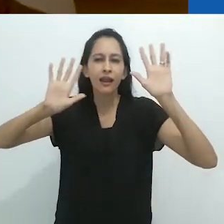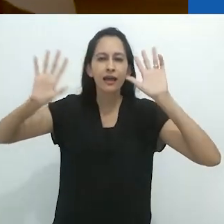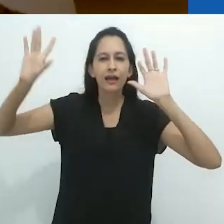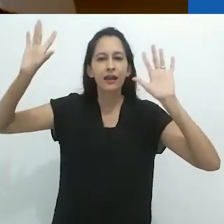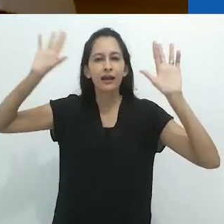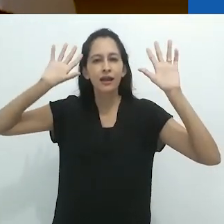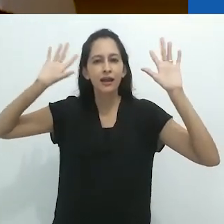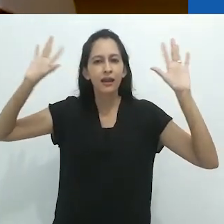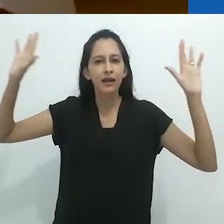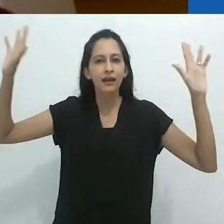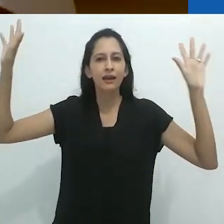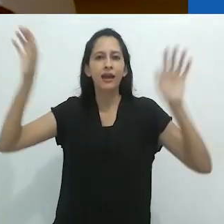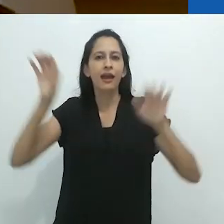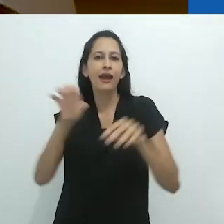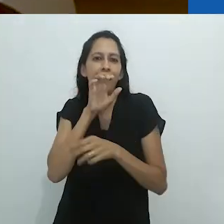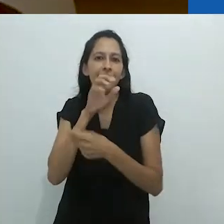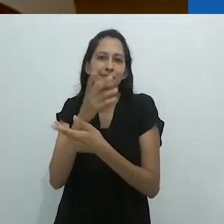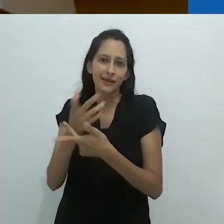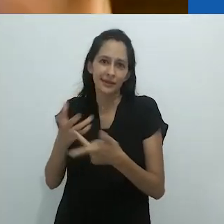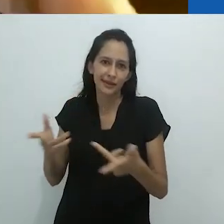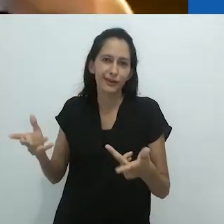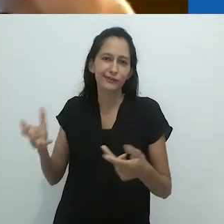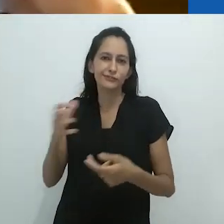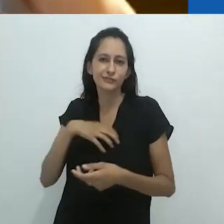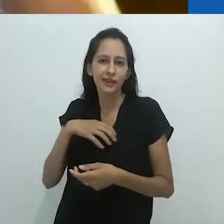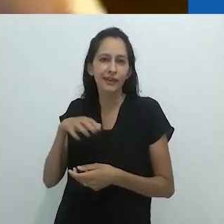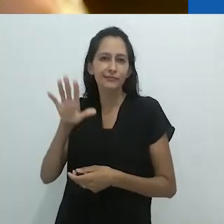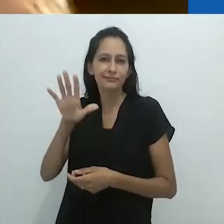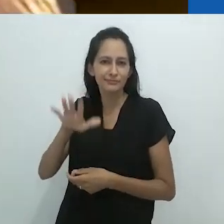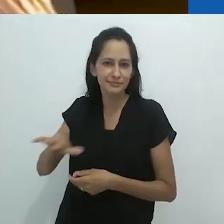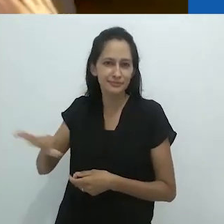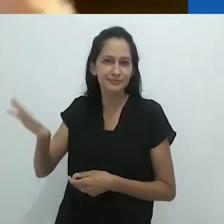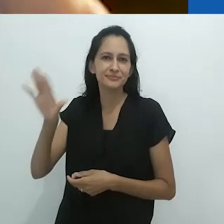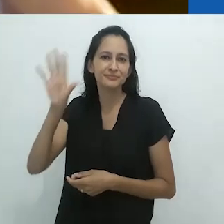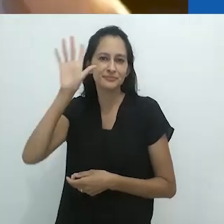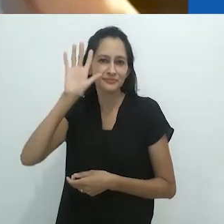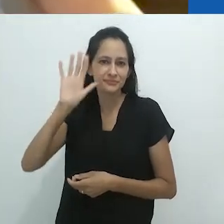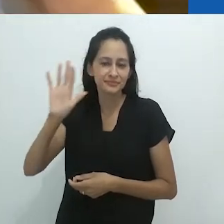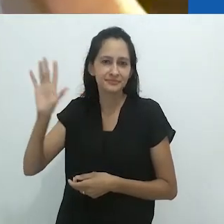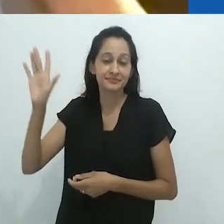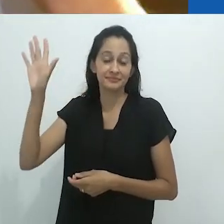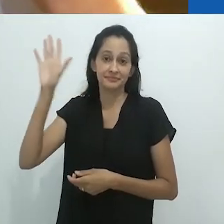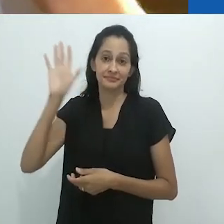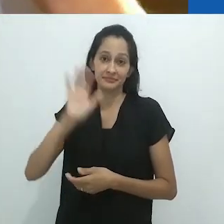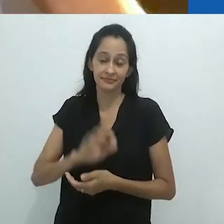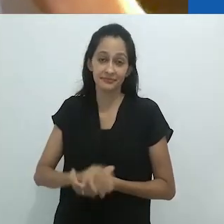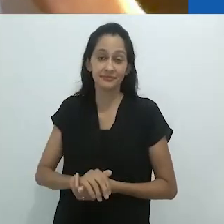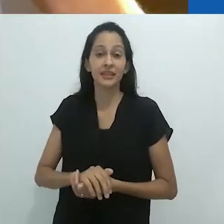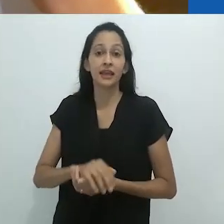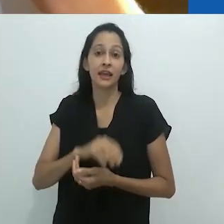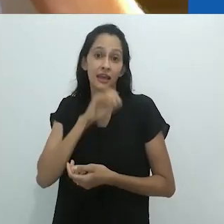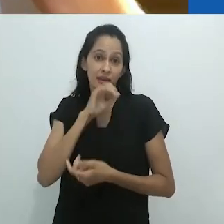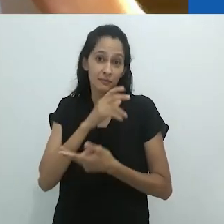imaginando os animais